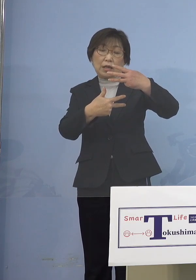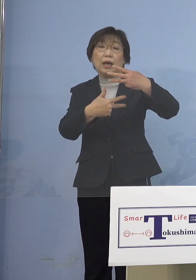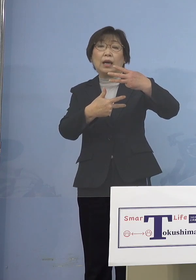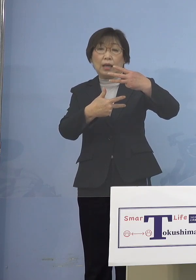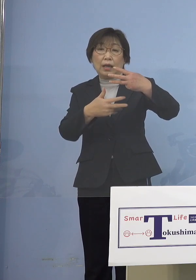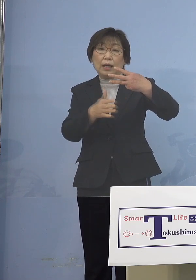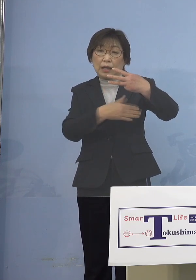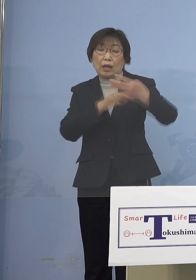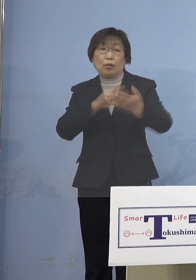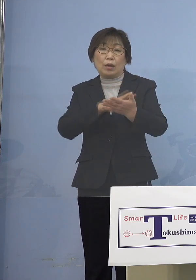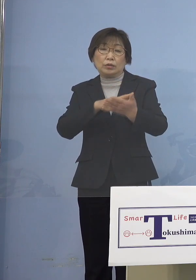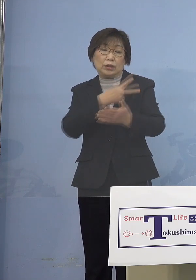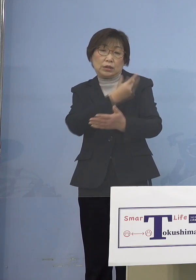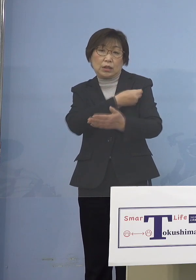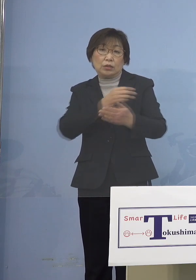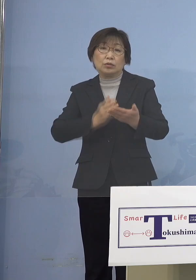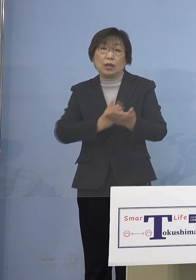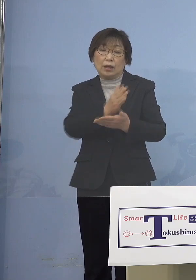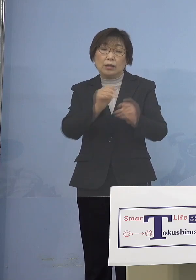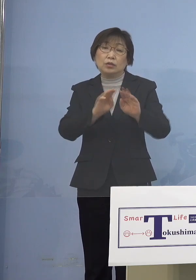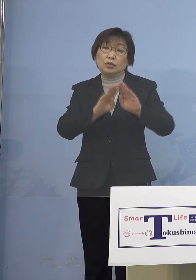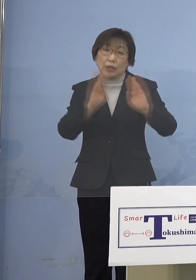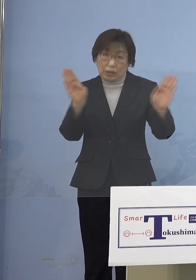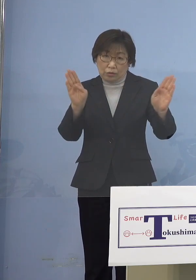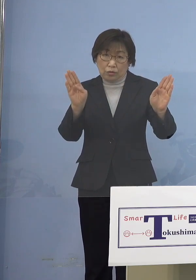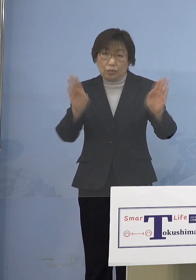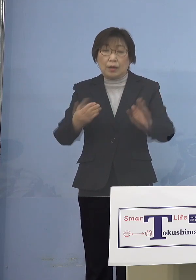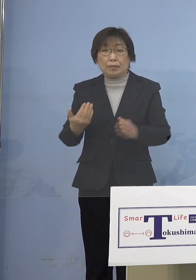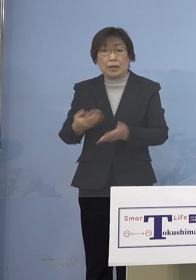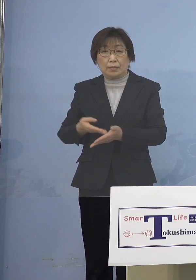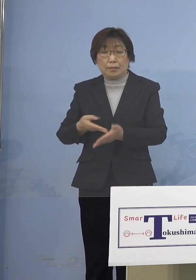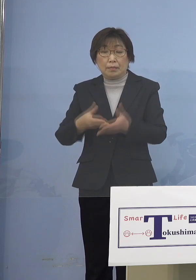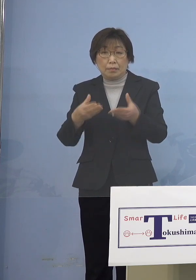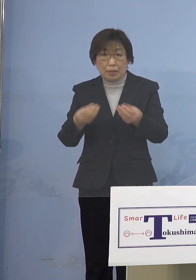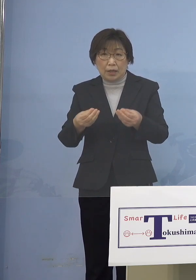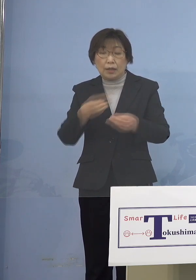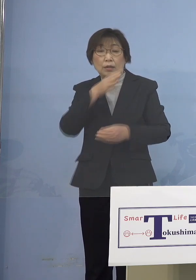既に申し上げたところでありますが 逆に5歳未満の子どもさんは